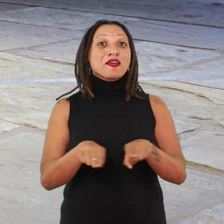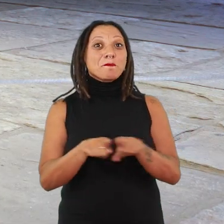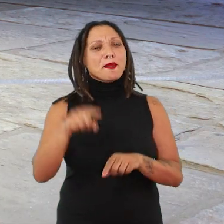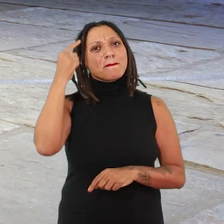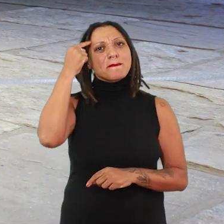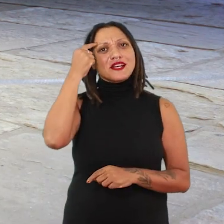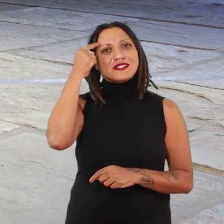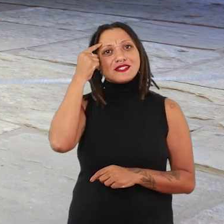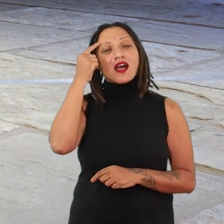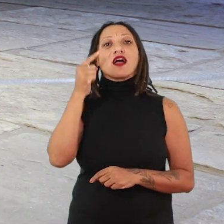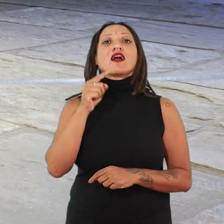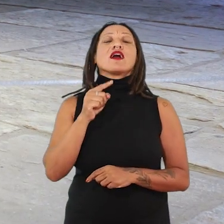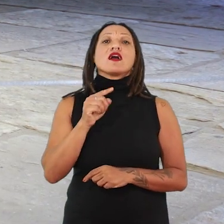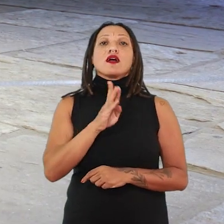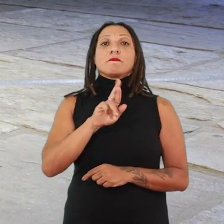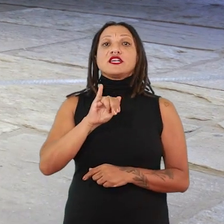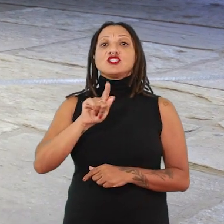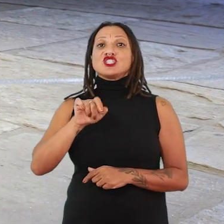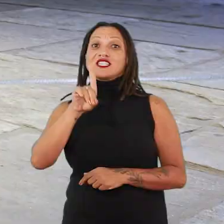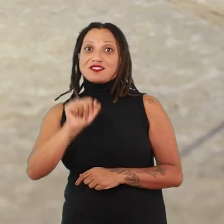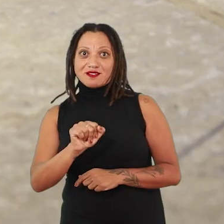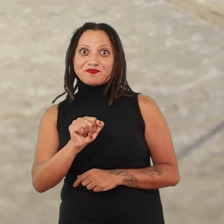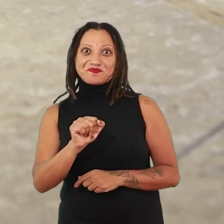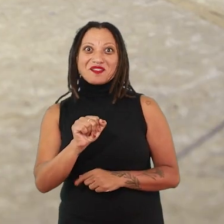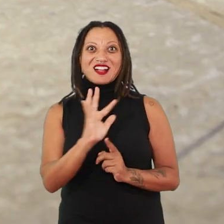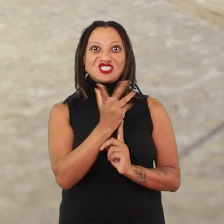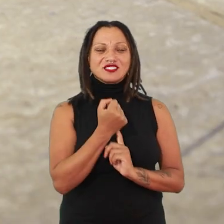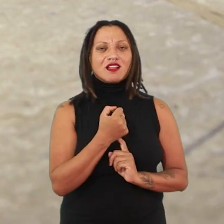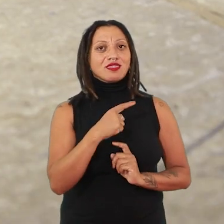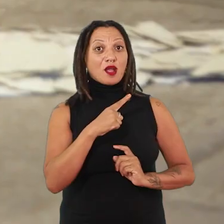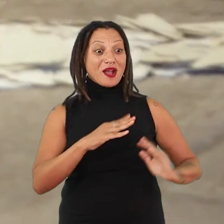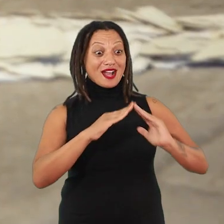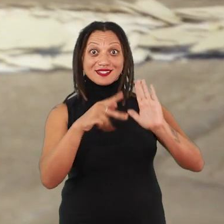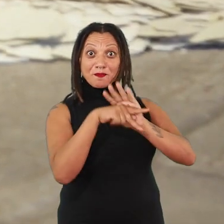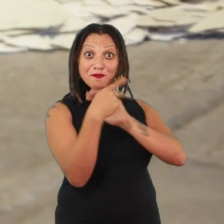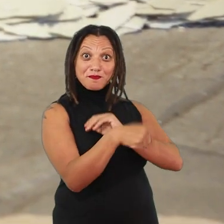nos fragmentos de Brígida Baltar, que vai pegar uma casa, uma casa que ela habita